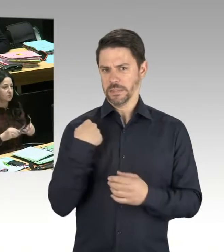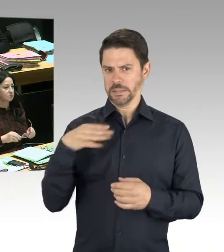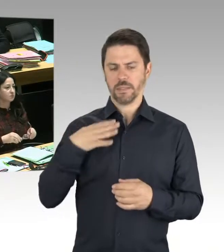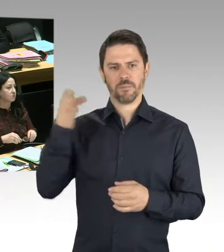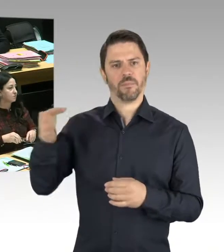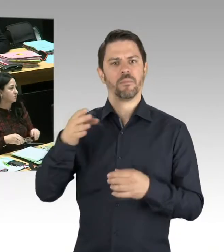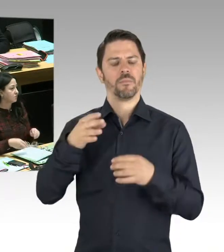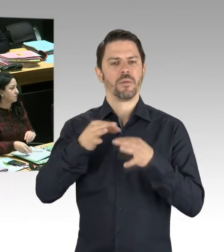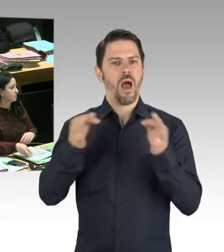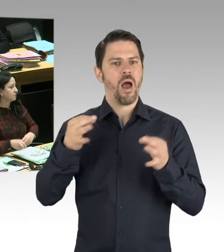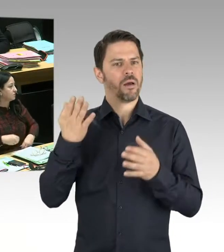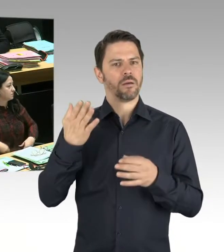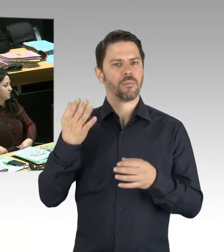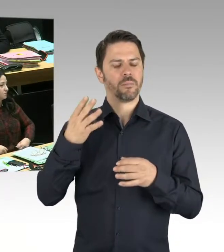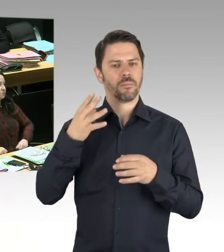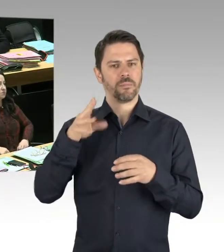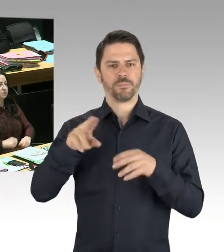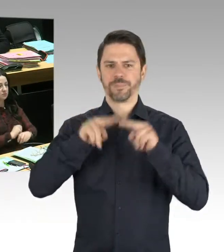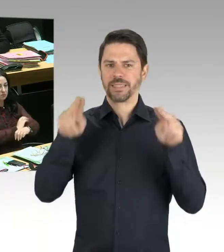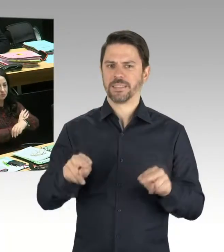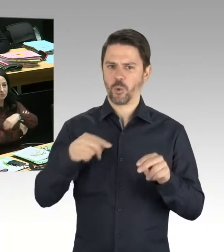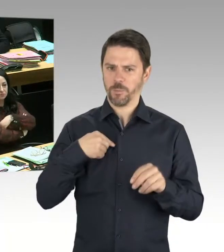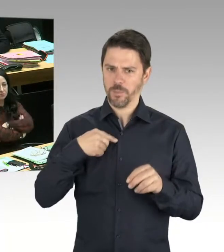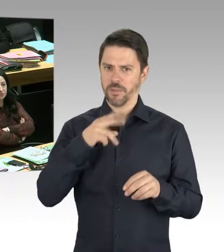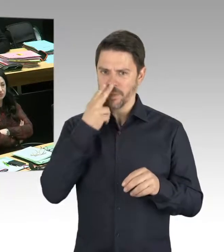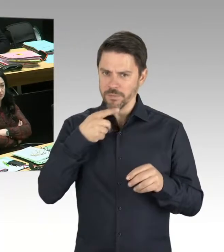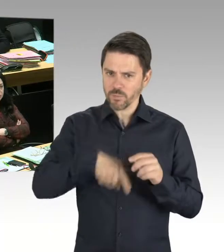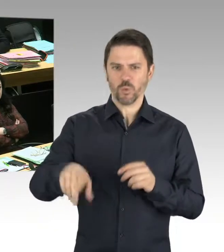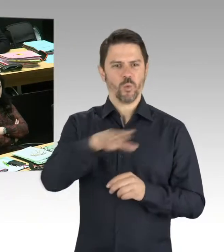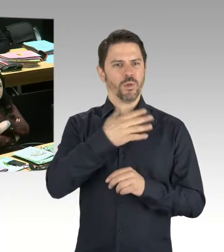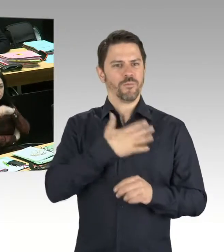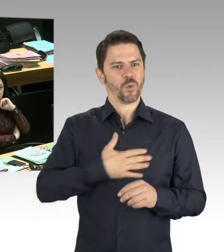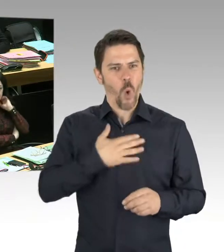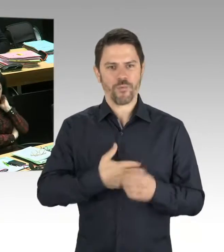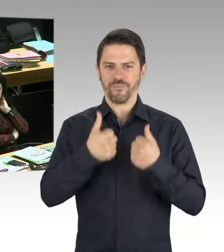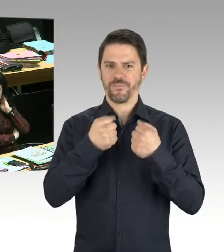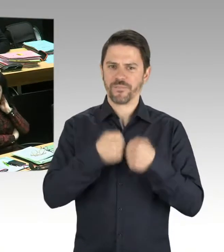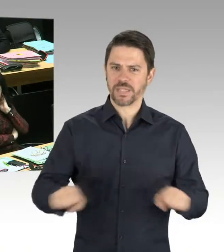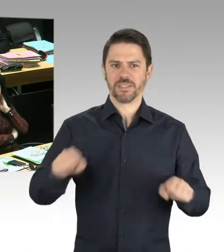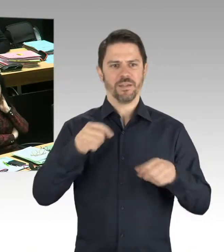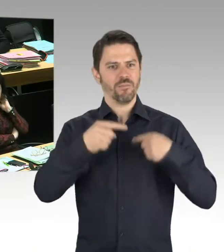Aber ich habe mich gefreut, dass dort Berlinerinnen und Berliner, Gäste der Stadt und auch Vertreter Russlands und der Ukraine